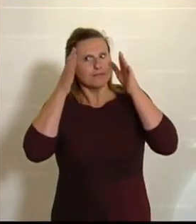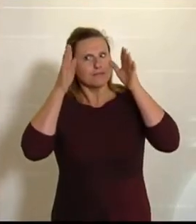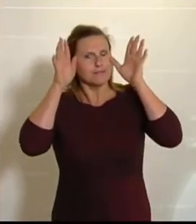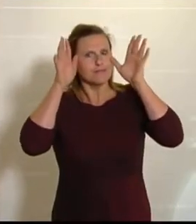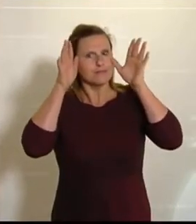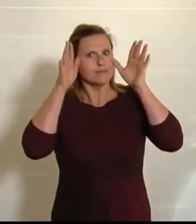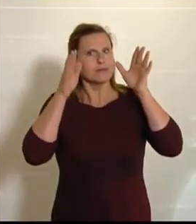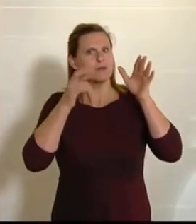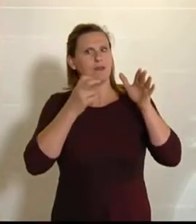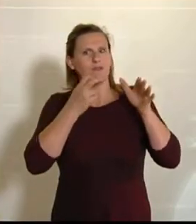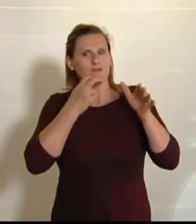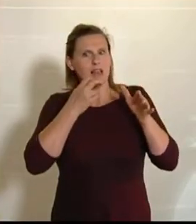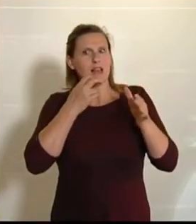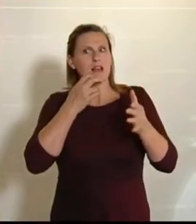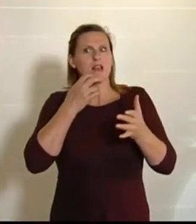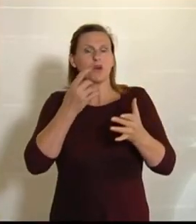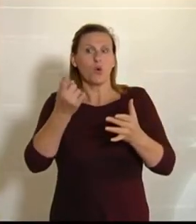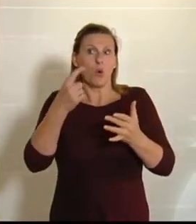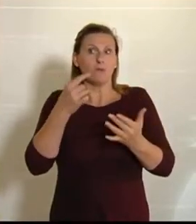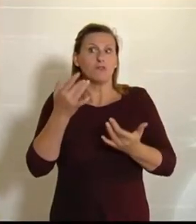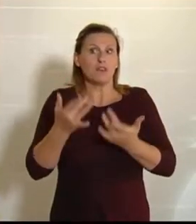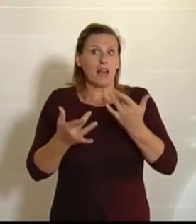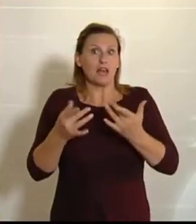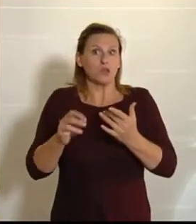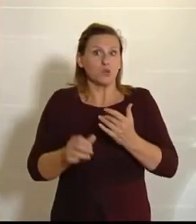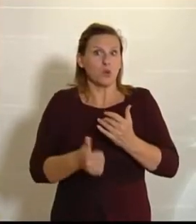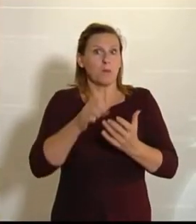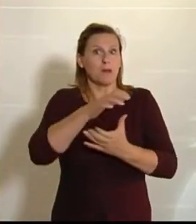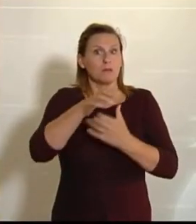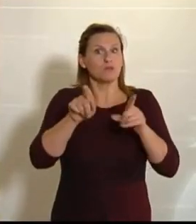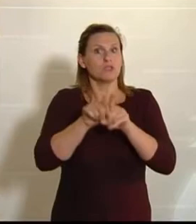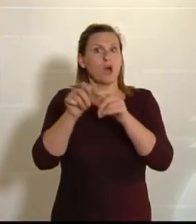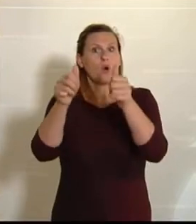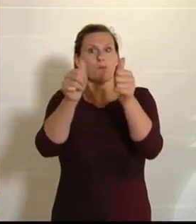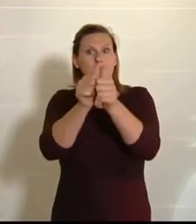wappnen wollen, dann müssen wir mit unseren europäischen Partnern zusammenarbeiten.